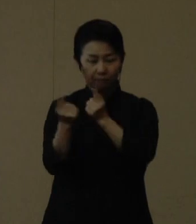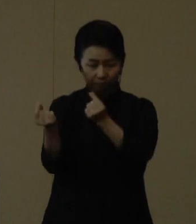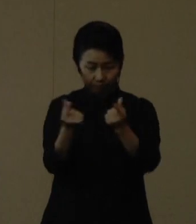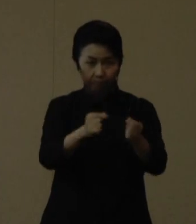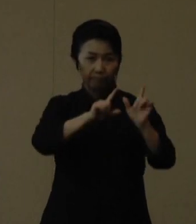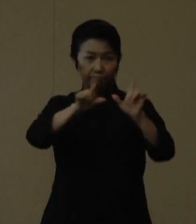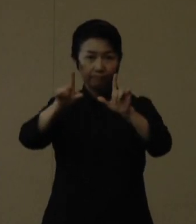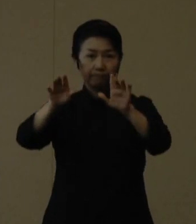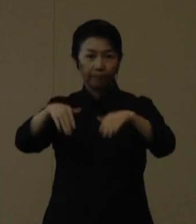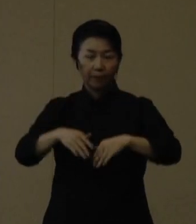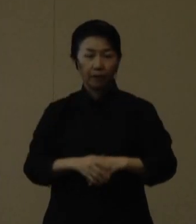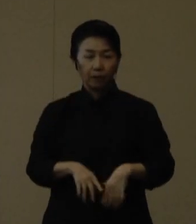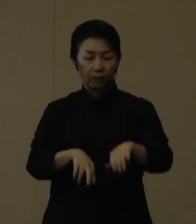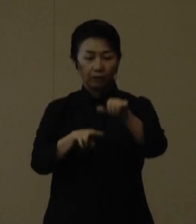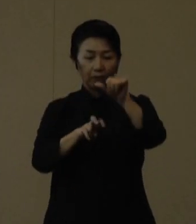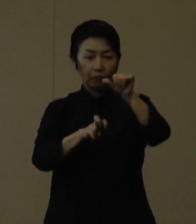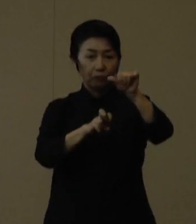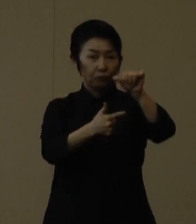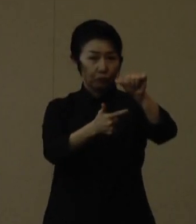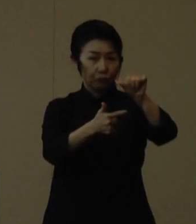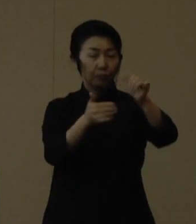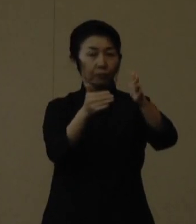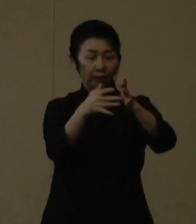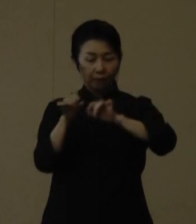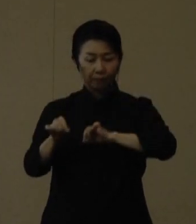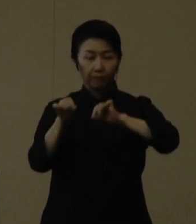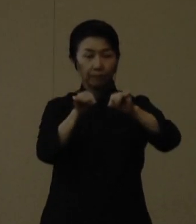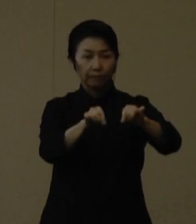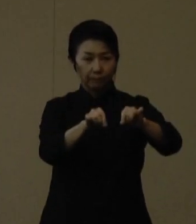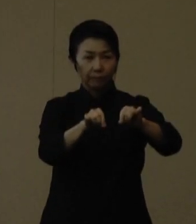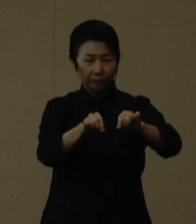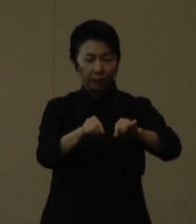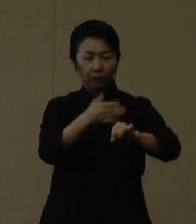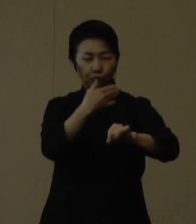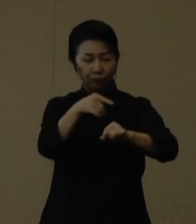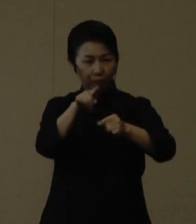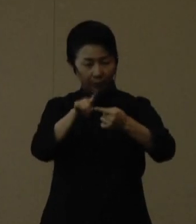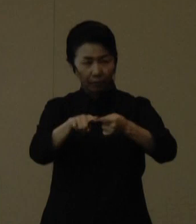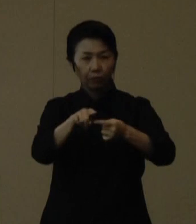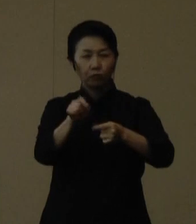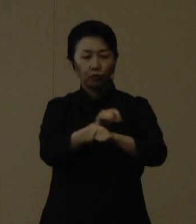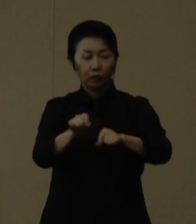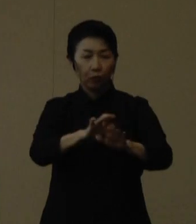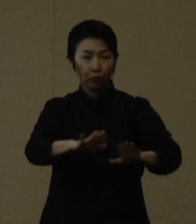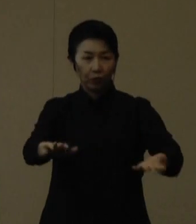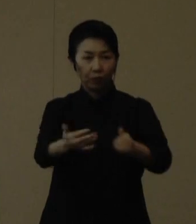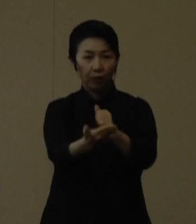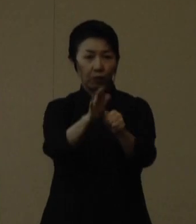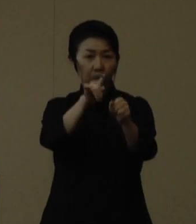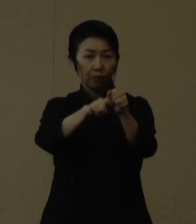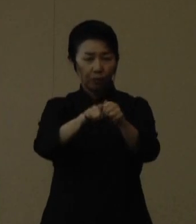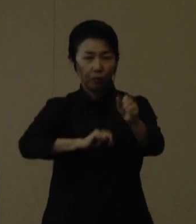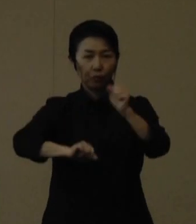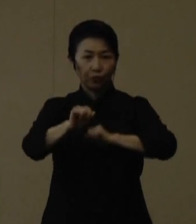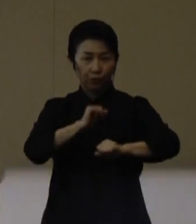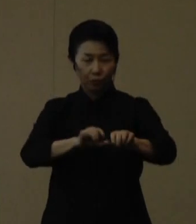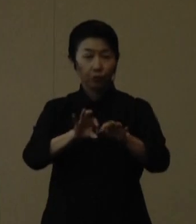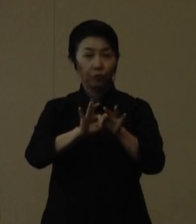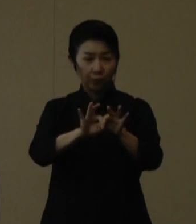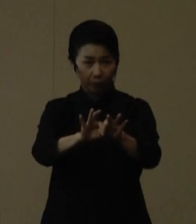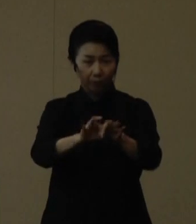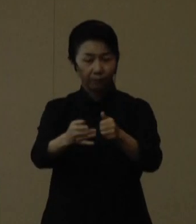５月26日まで引き続き、重点的に特に子どもたちを守るための取り組みをよろしくお願いいたします